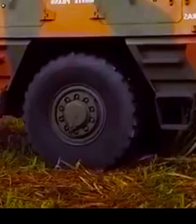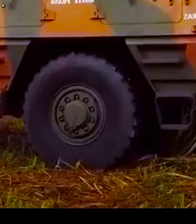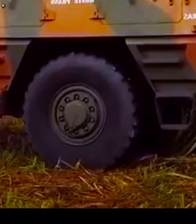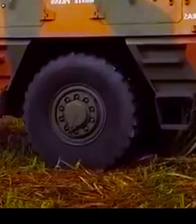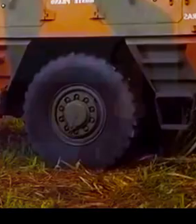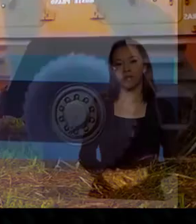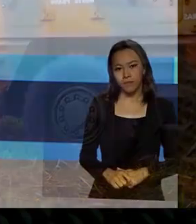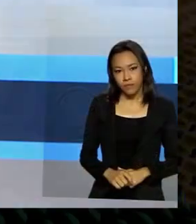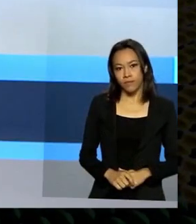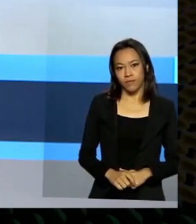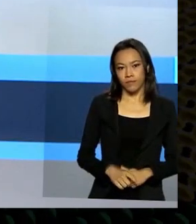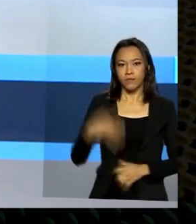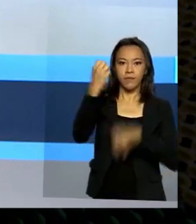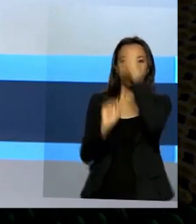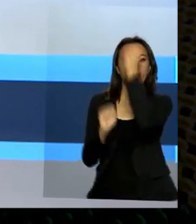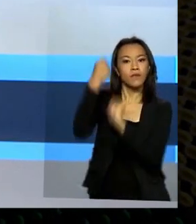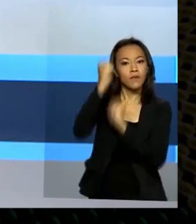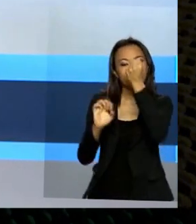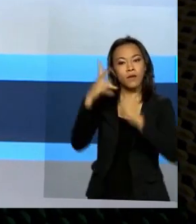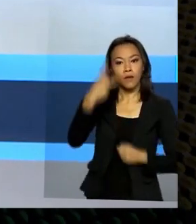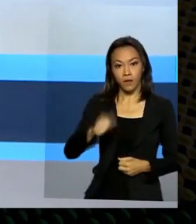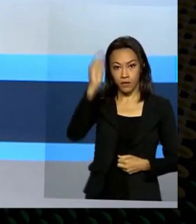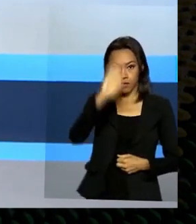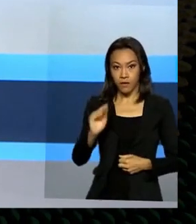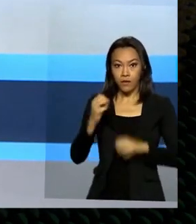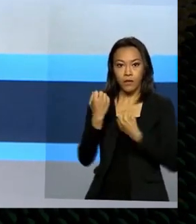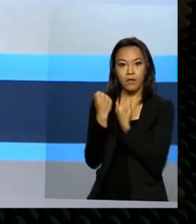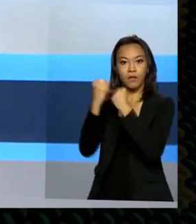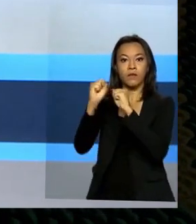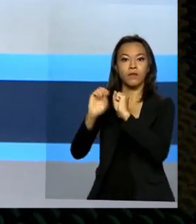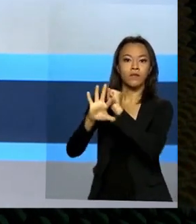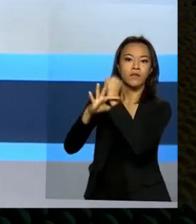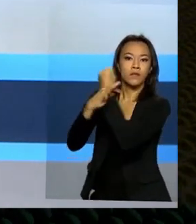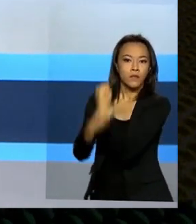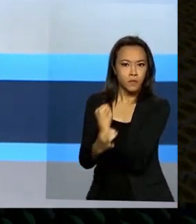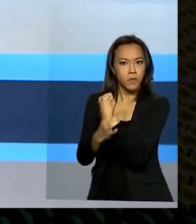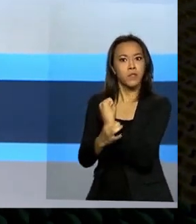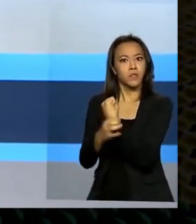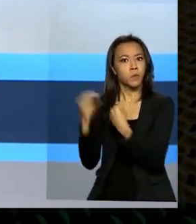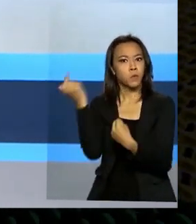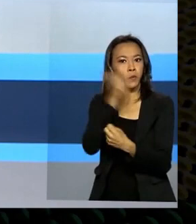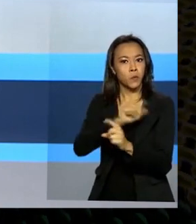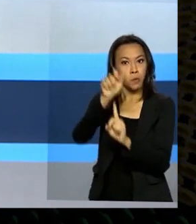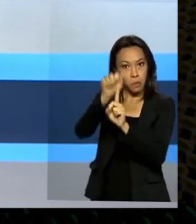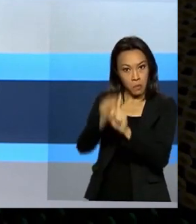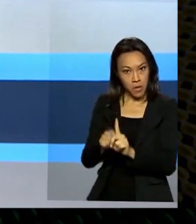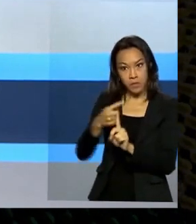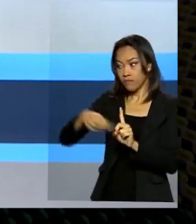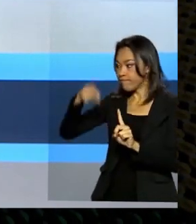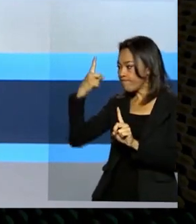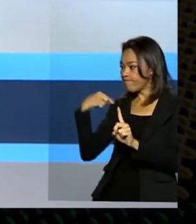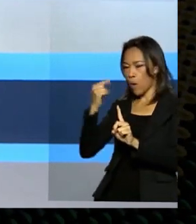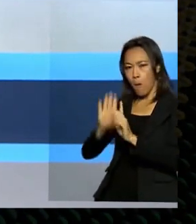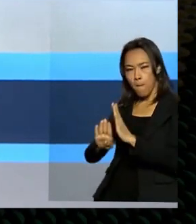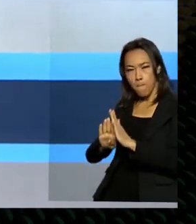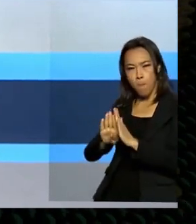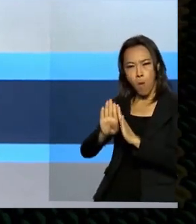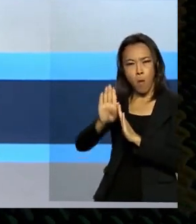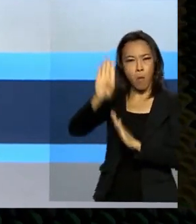A indústria brasileira de defesa e segurança atingiu no mês passado um recorde nas exportações. Além de vender